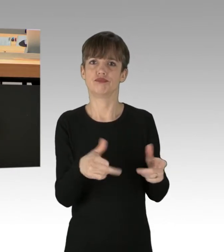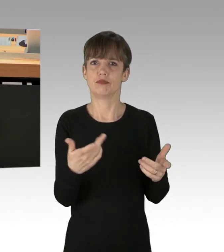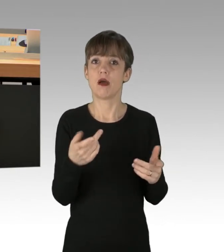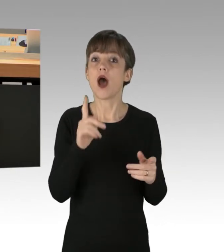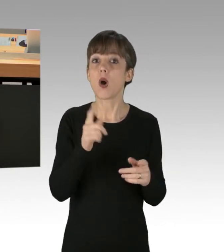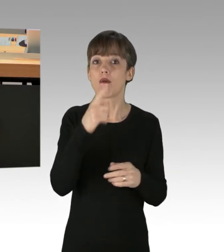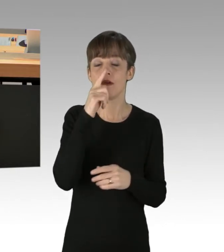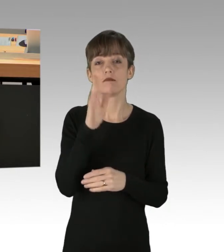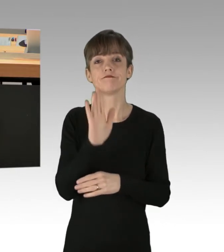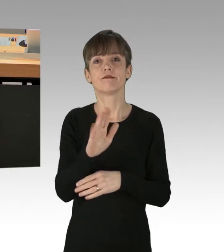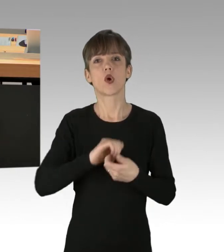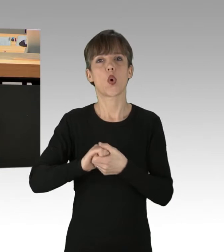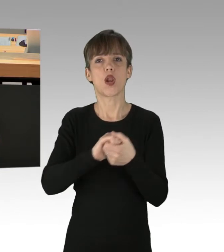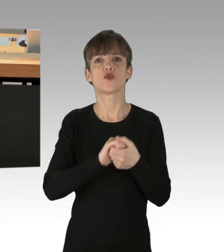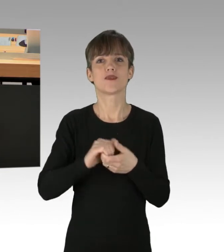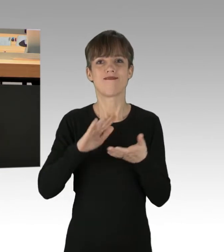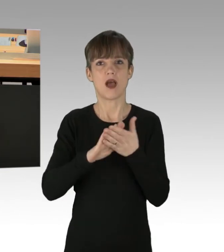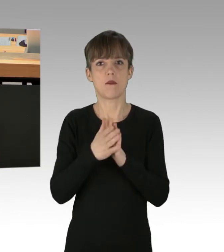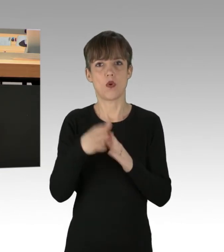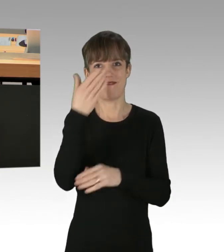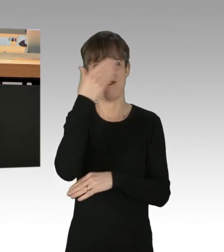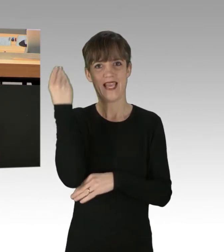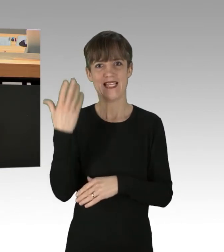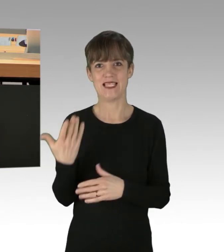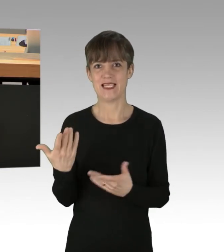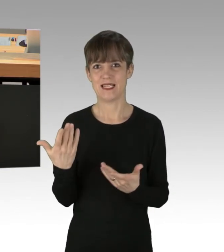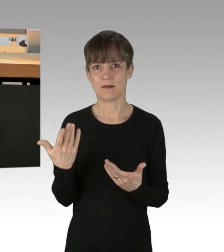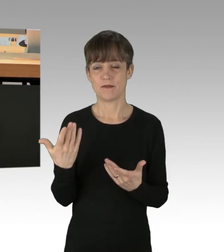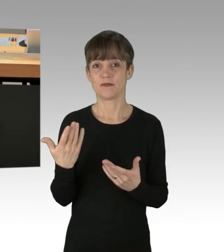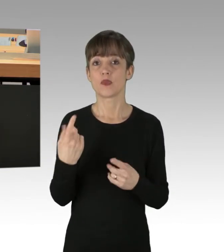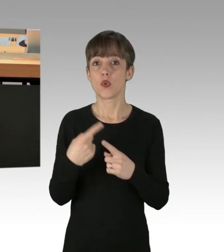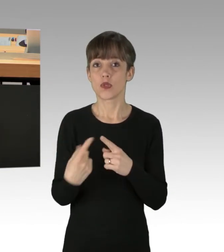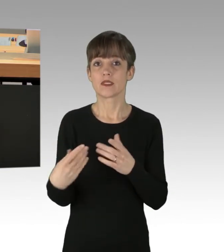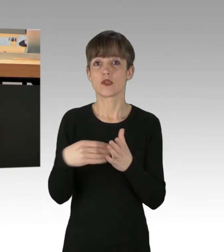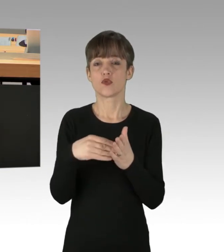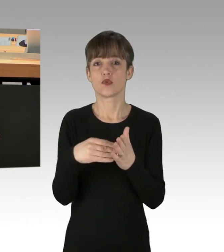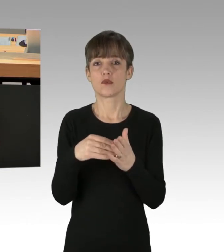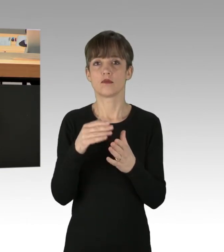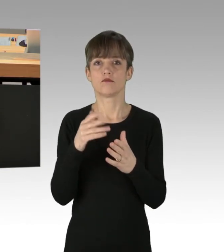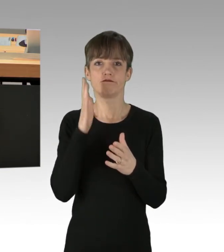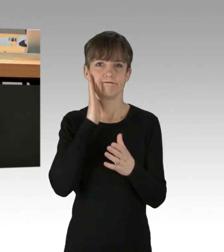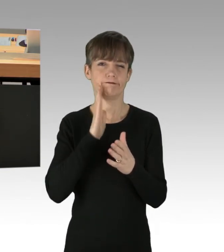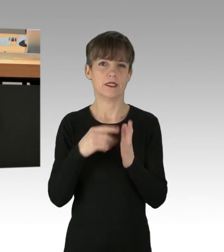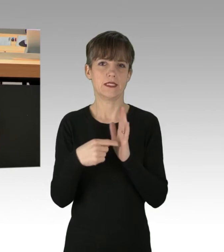in Ihren Koalitionsvereinbarungen vergessen haben zu erwähnen. Und zeigen Sie, dass die Nötigung einfacher Bürger,